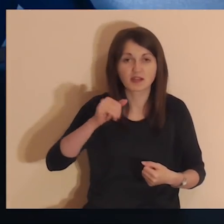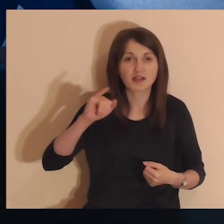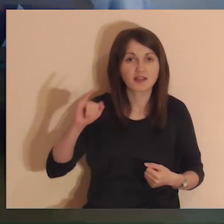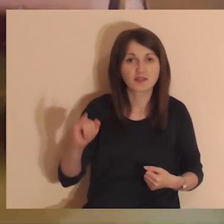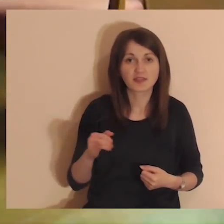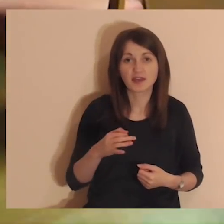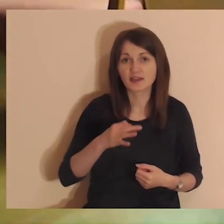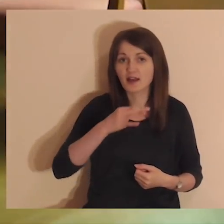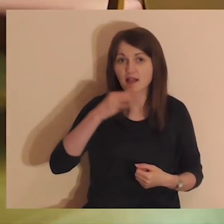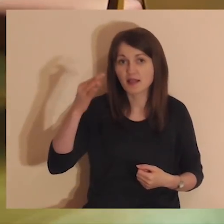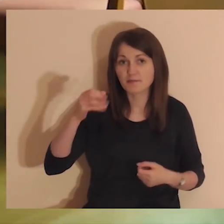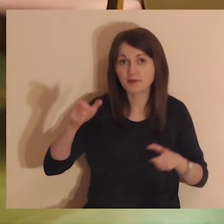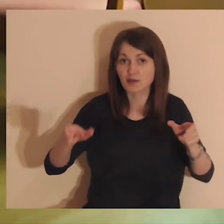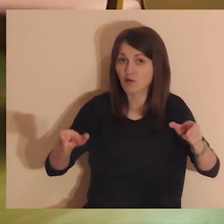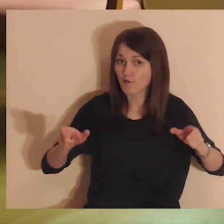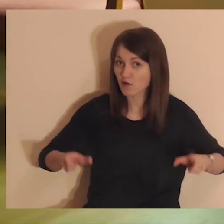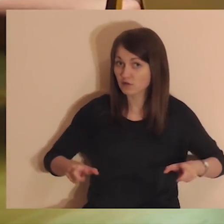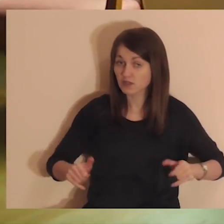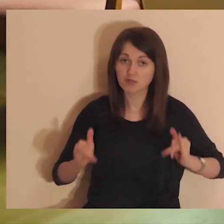Najlepszym miejscem jest wygodny fotel lub krzesło.